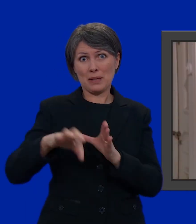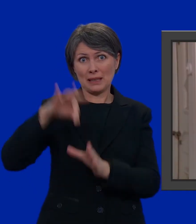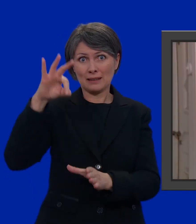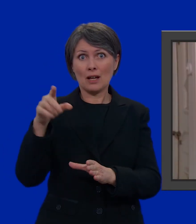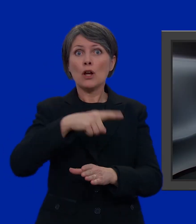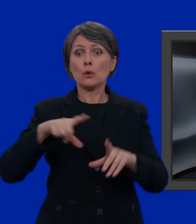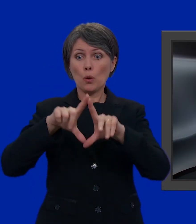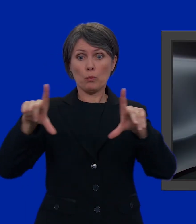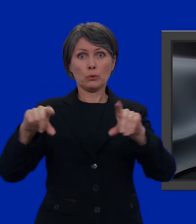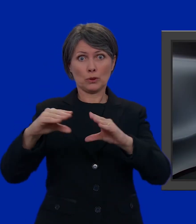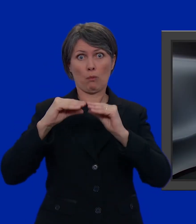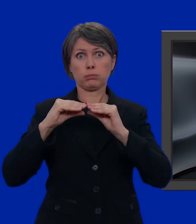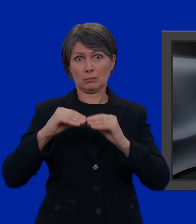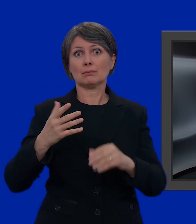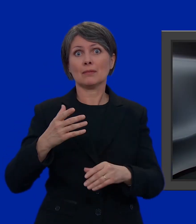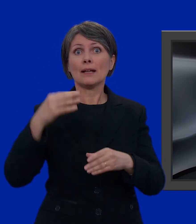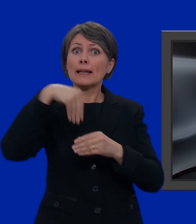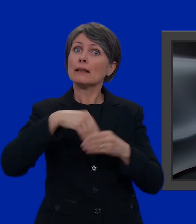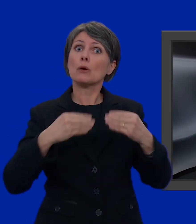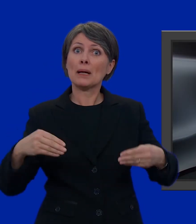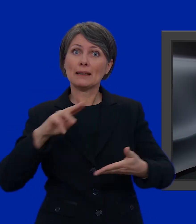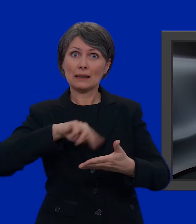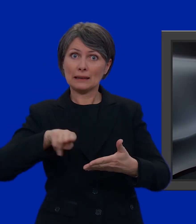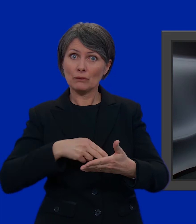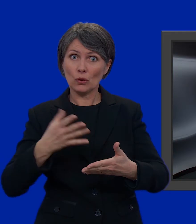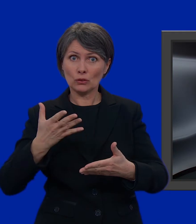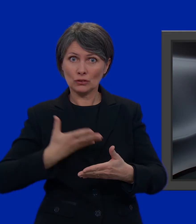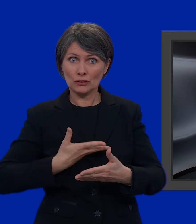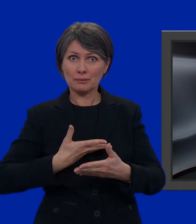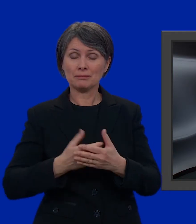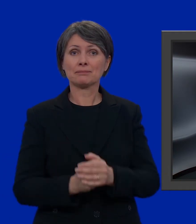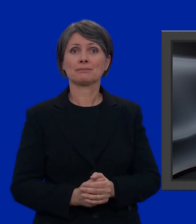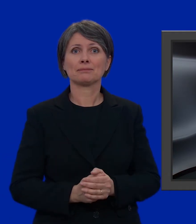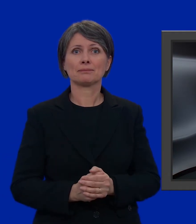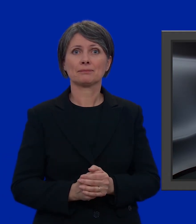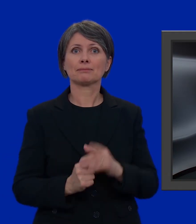riceveremo una busta piuttosto voluminosa con il materiale di voto contenente: